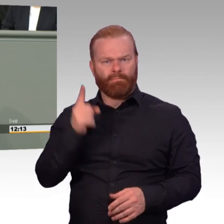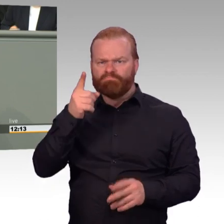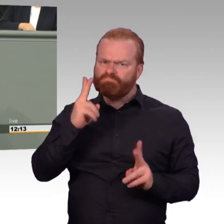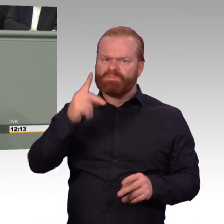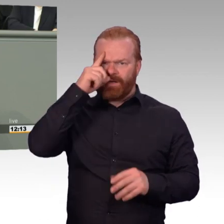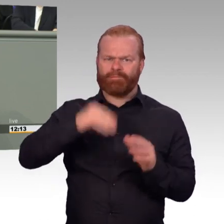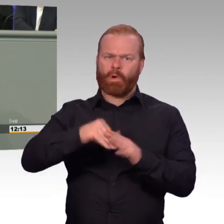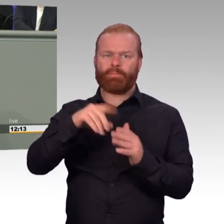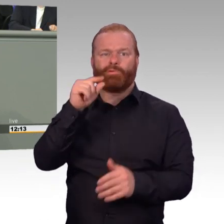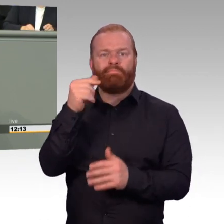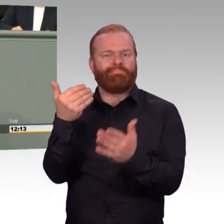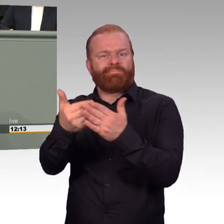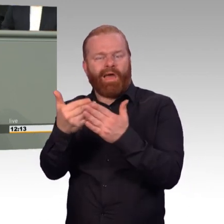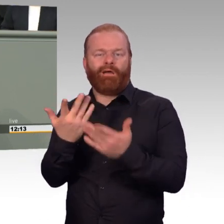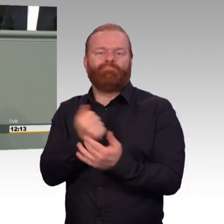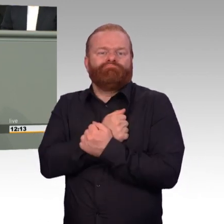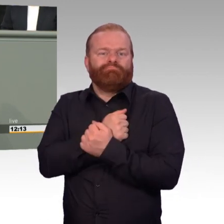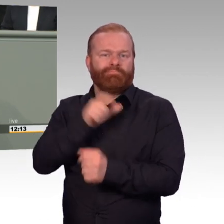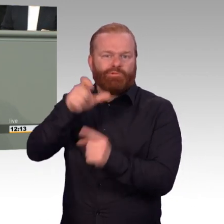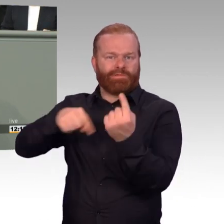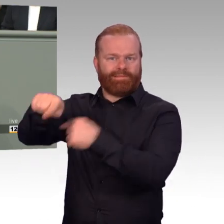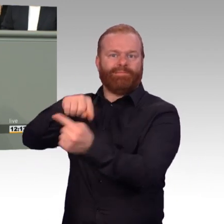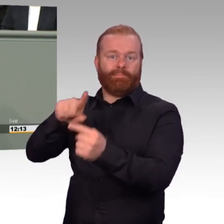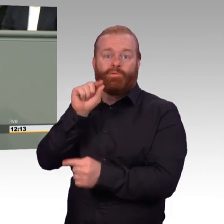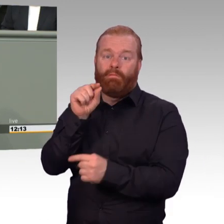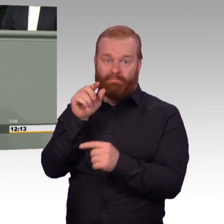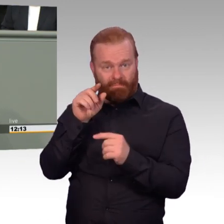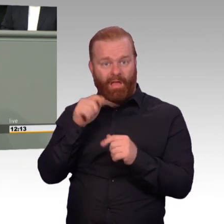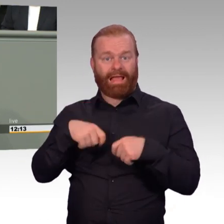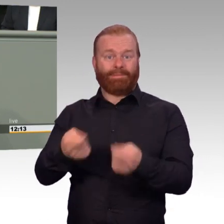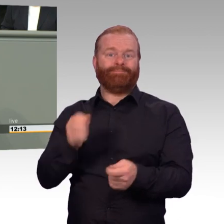Vollständige Gleichbehandlung sieht der Gesetzentwurf allerdings noch nicht vor.